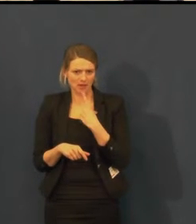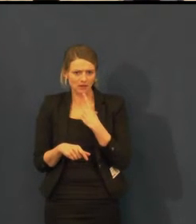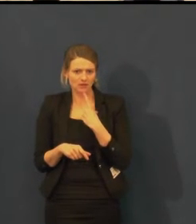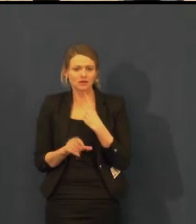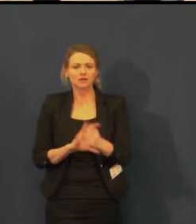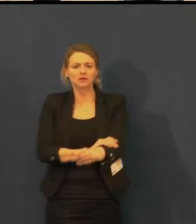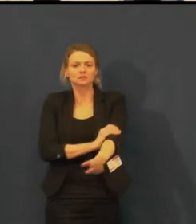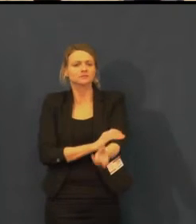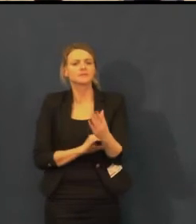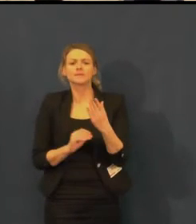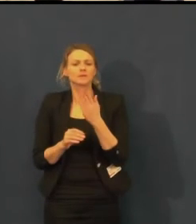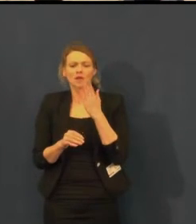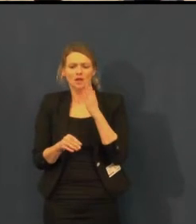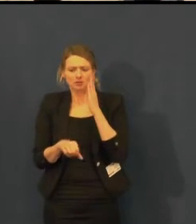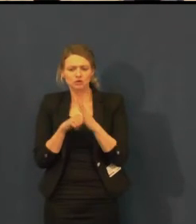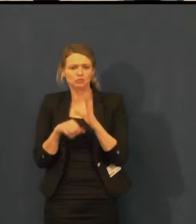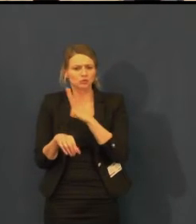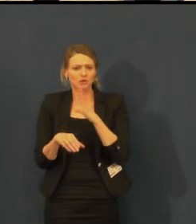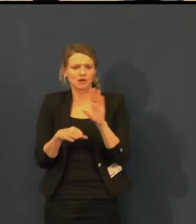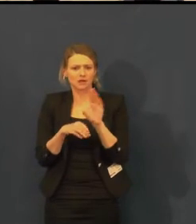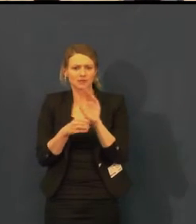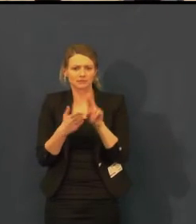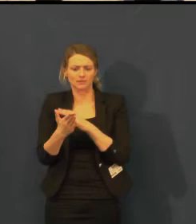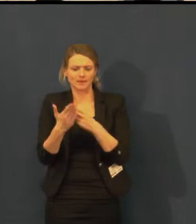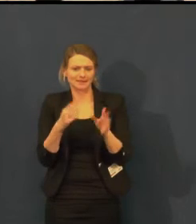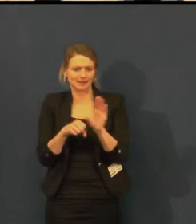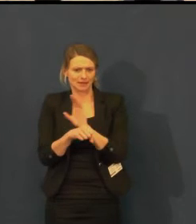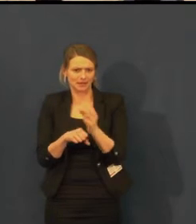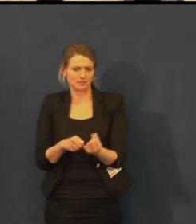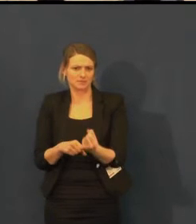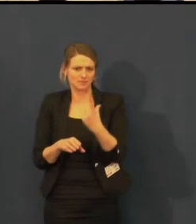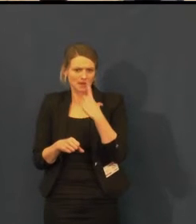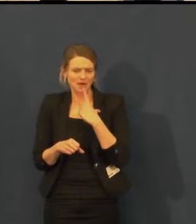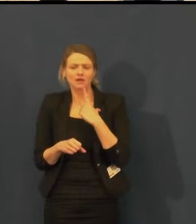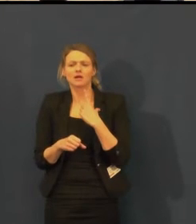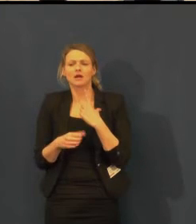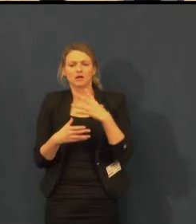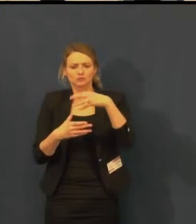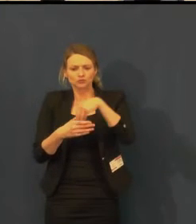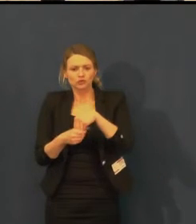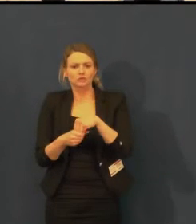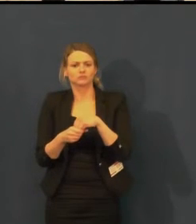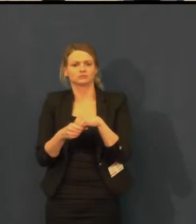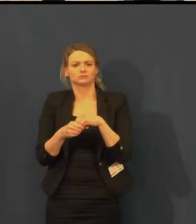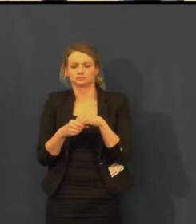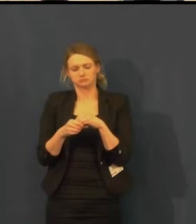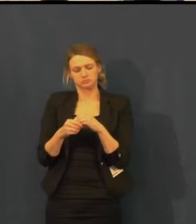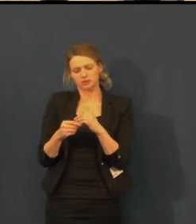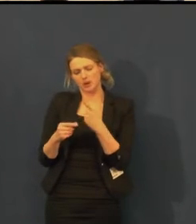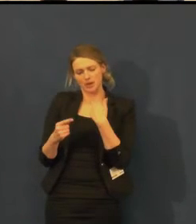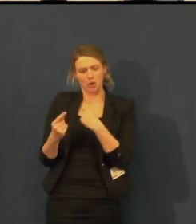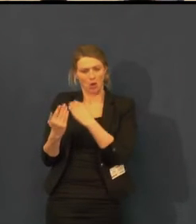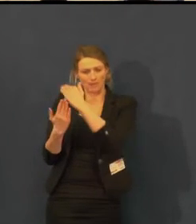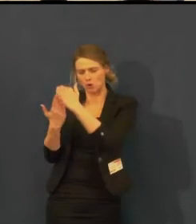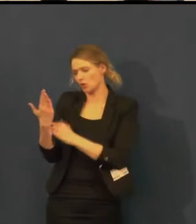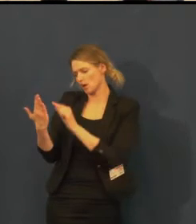Není problém do Švandova divadla napsat na jakýkoli e-mail do obchodního oddělení, vybrat si představení.